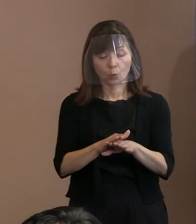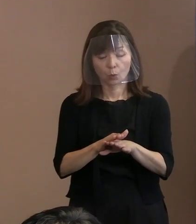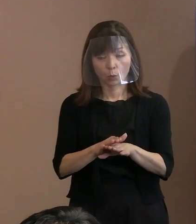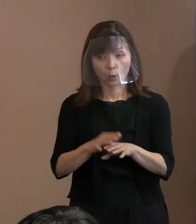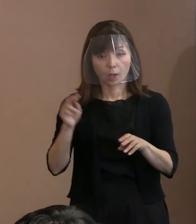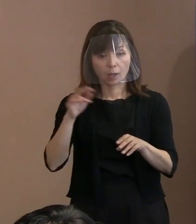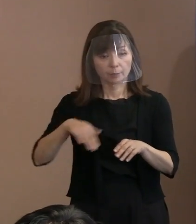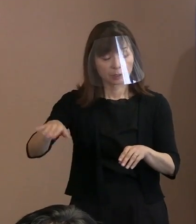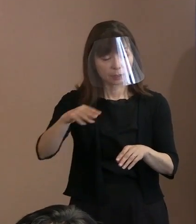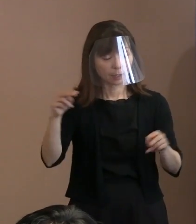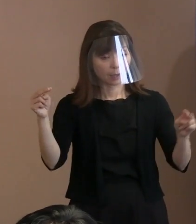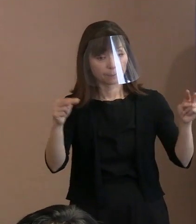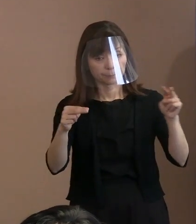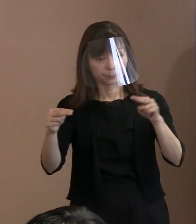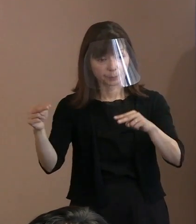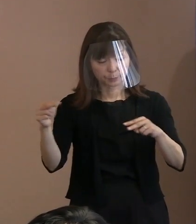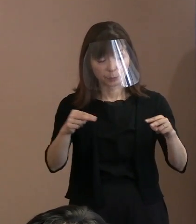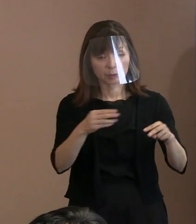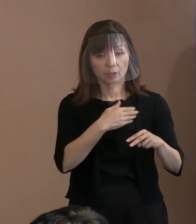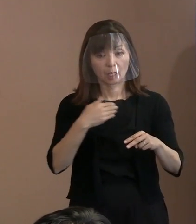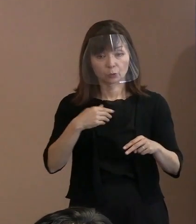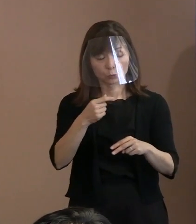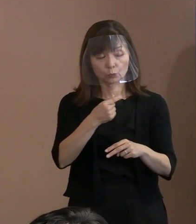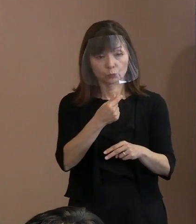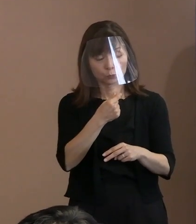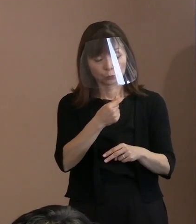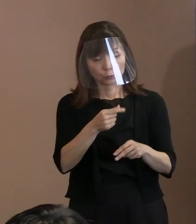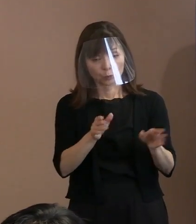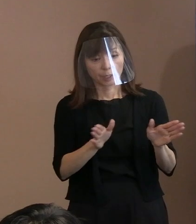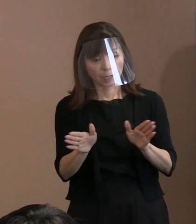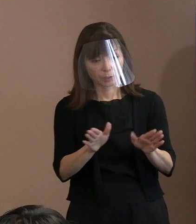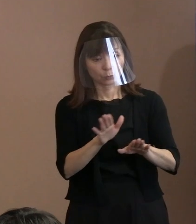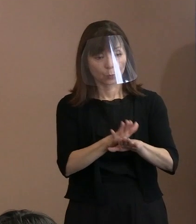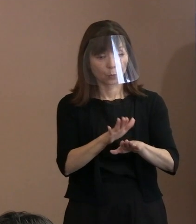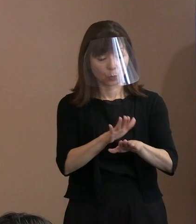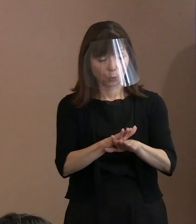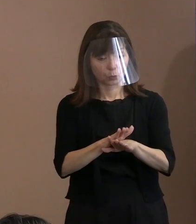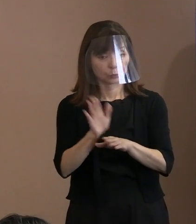そういったことを 具体的にあれば教えてください｡